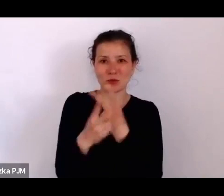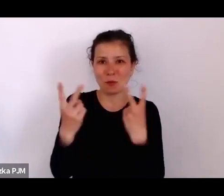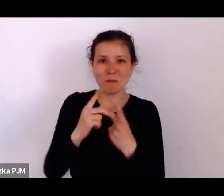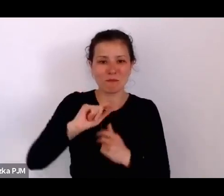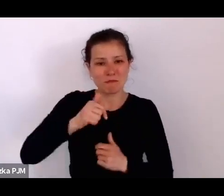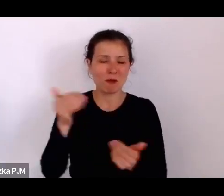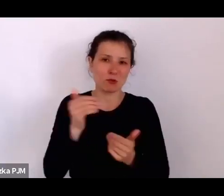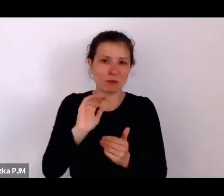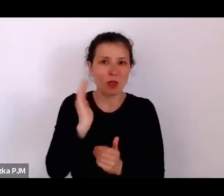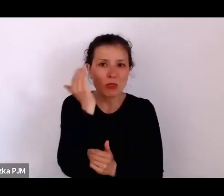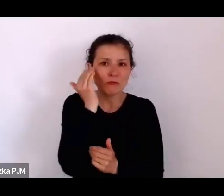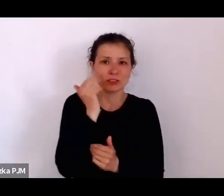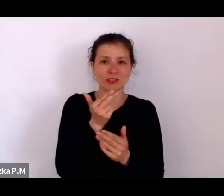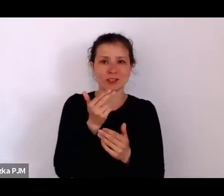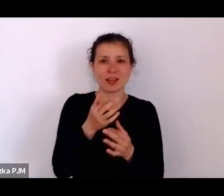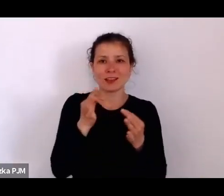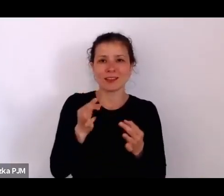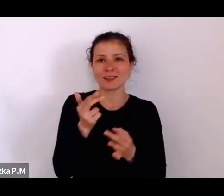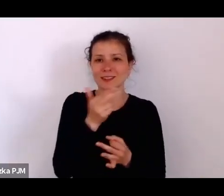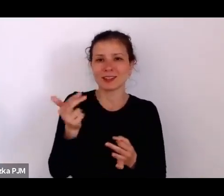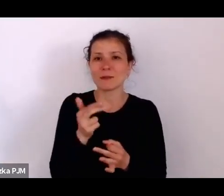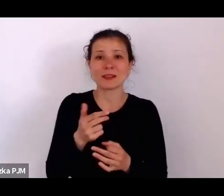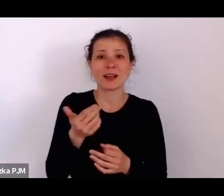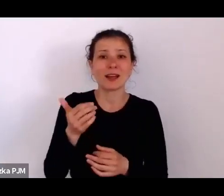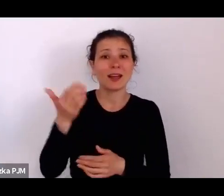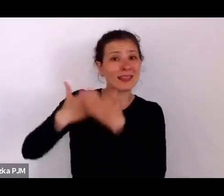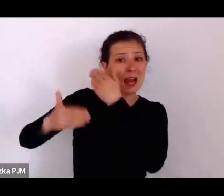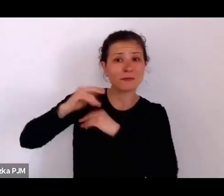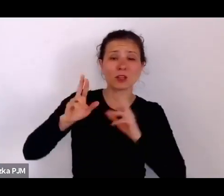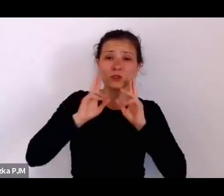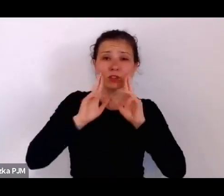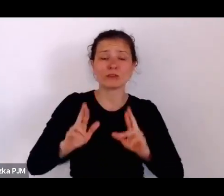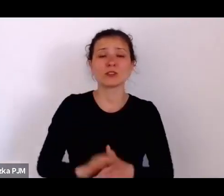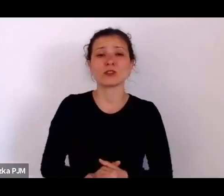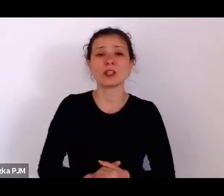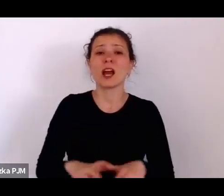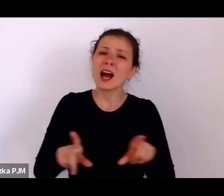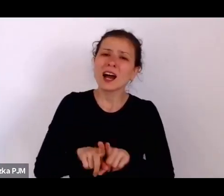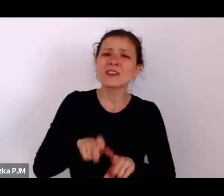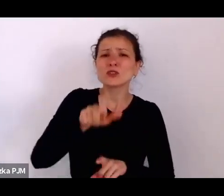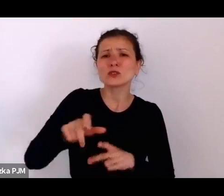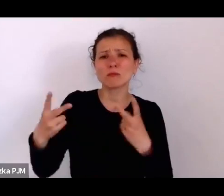te rzeczywistość kształtują tak naprawdę, bo one mają też swoją siłę oddziaływania